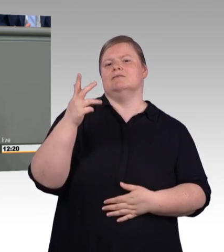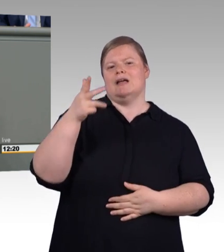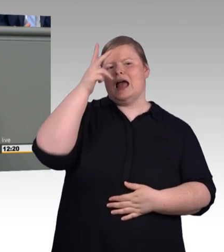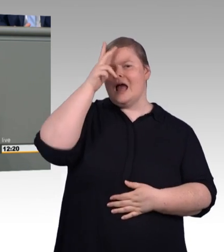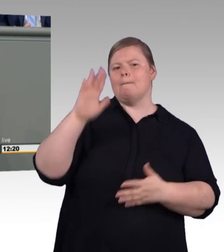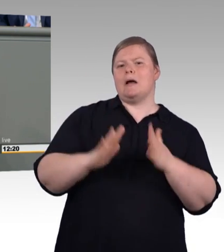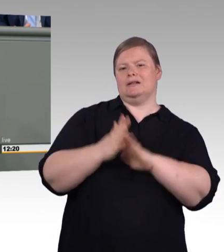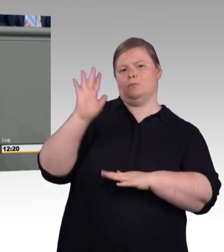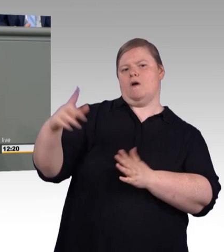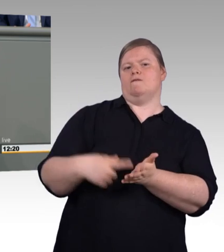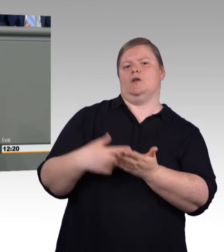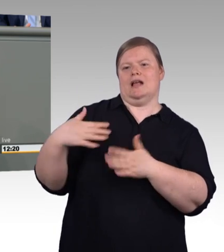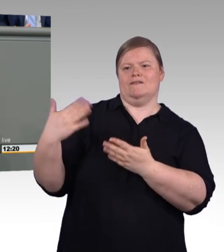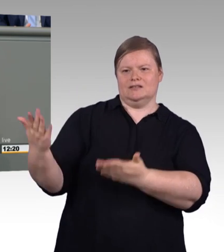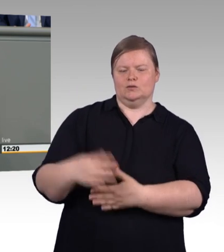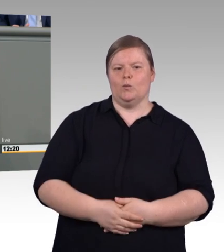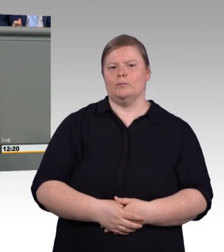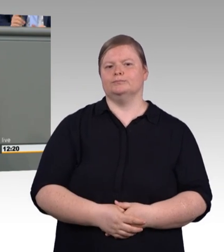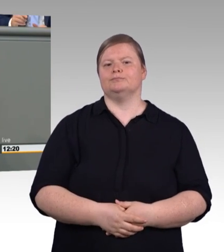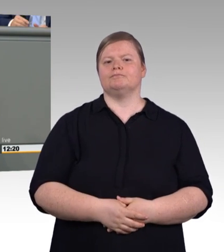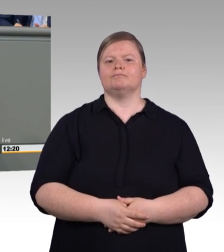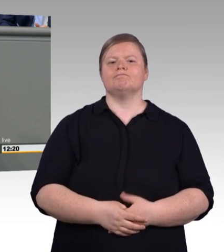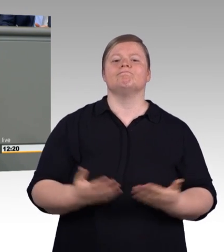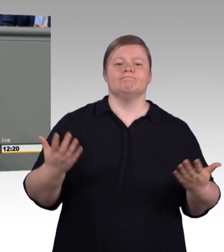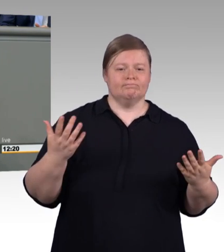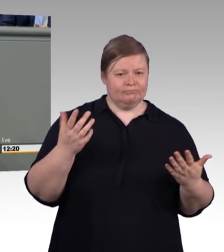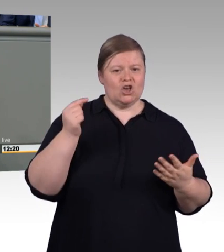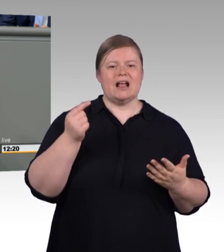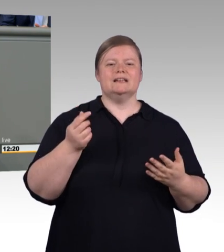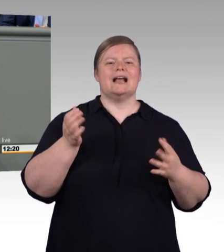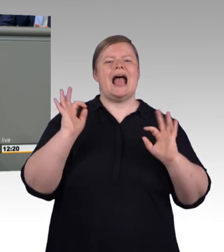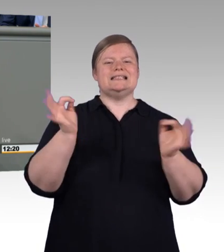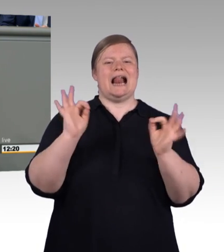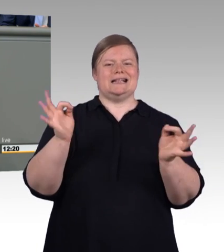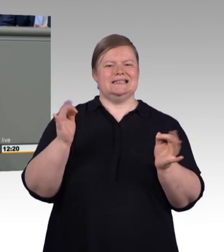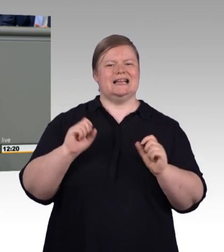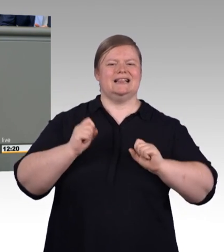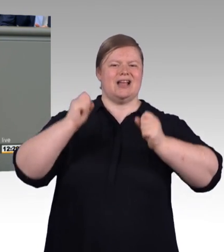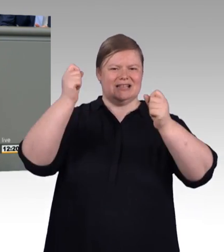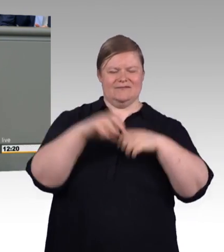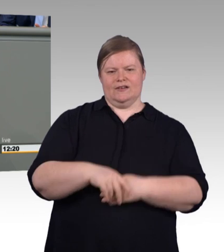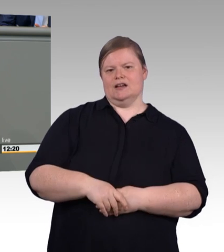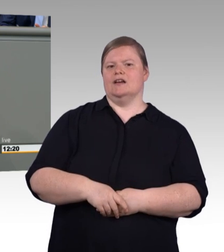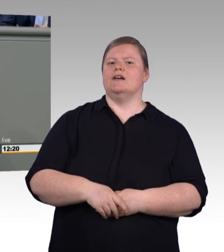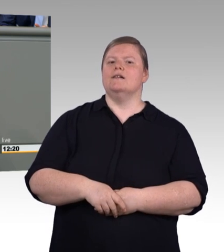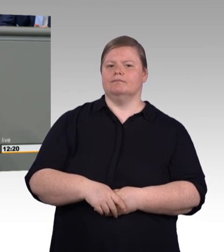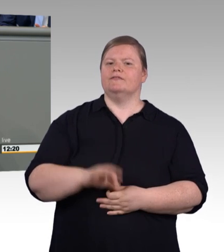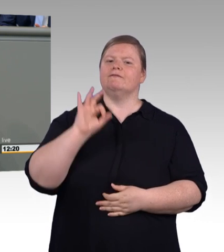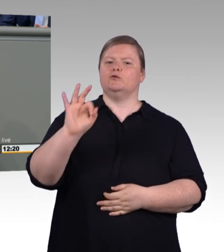Und zwar exzellent und nicht ein Magermodel auf dem Laufsteg wie diese Reform jetzt herkommt.